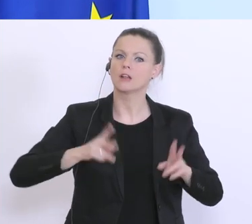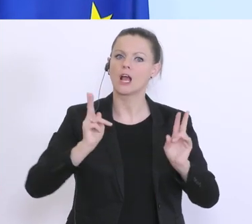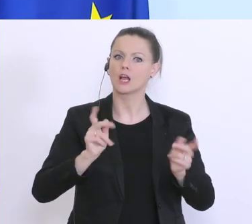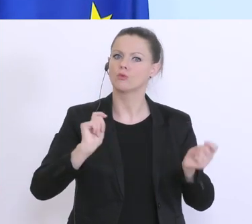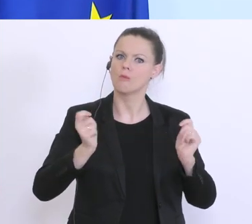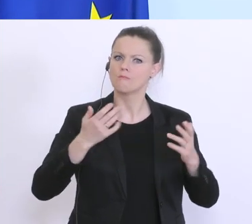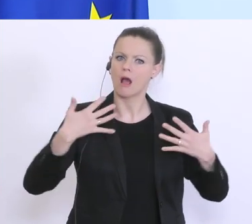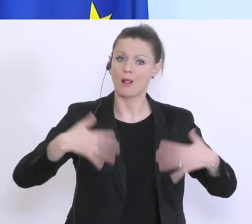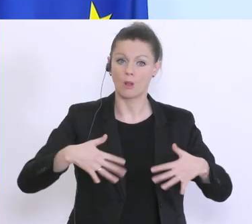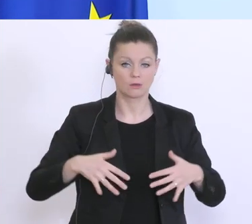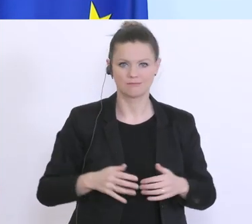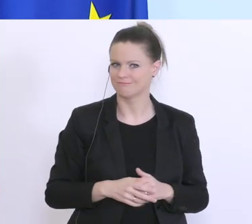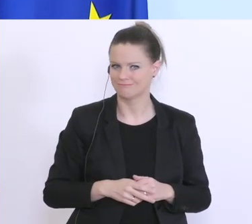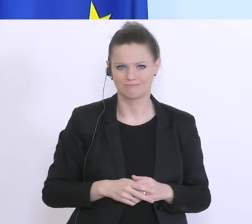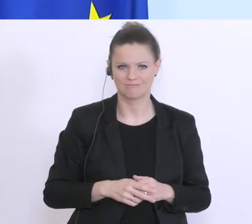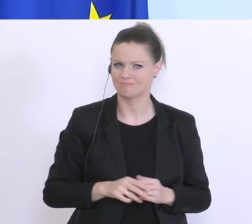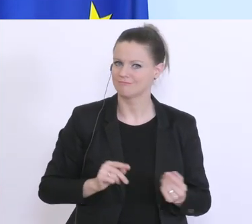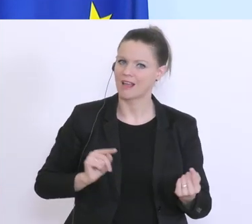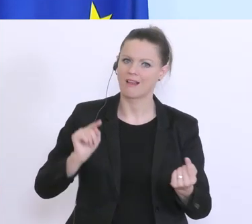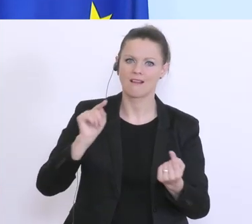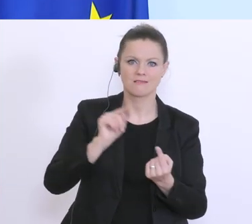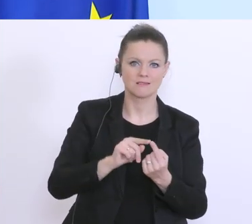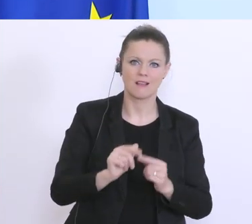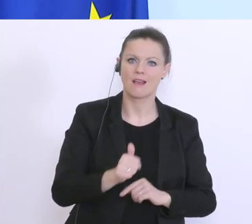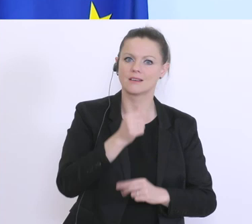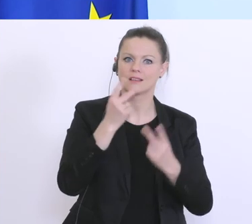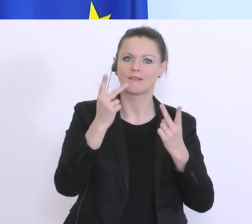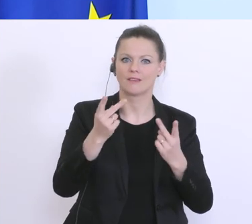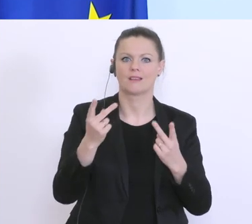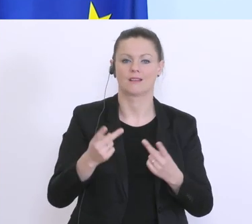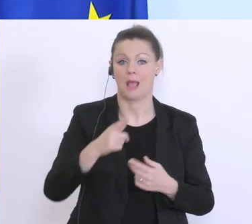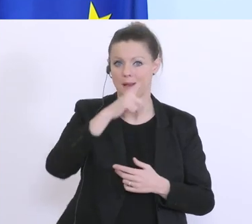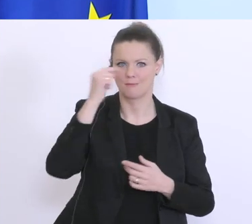geht hier um Menschenleben. Wir müssen zuerst mal dafür sorgen, dass sich die Ausbreitung des Virus